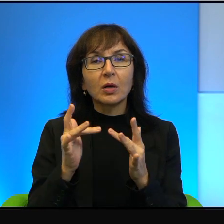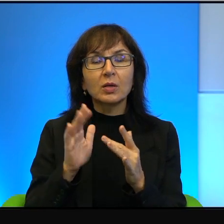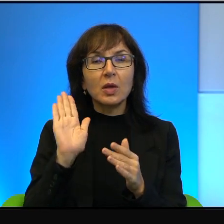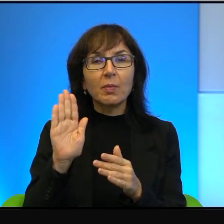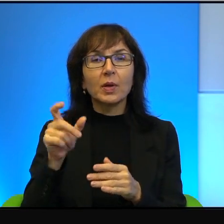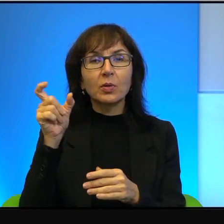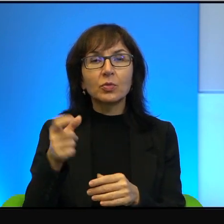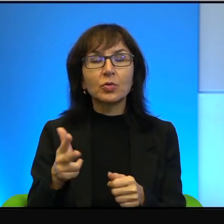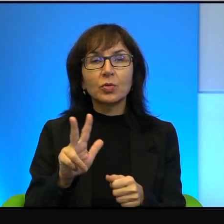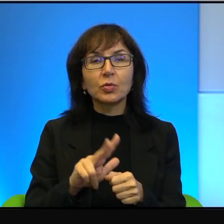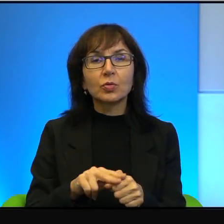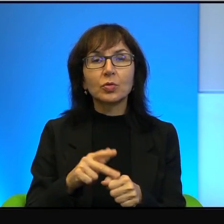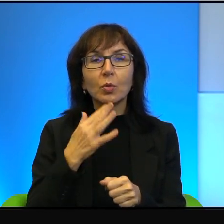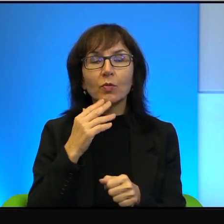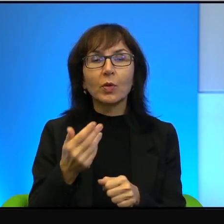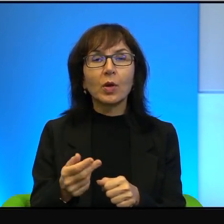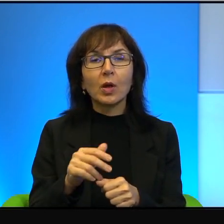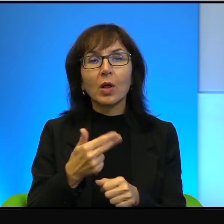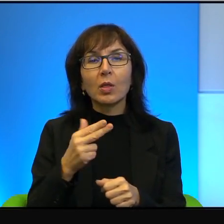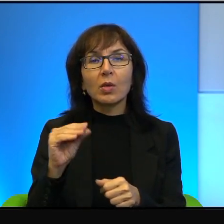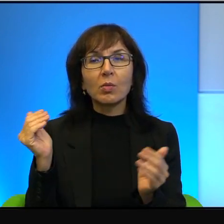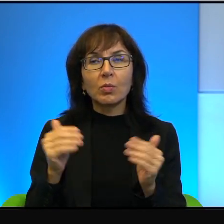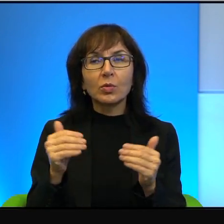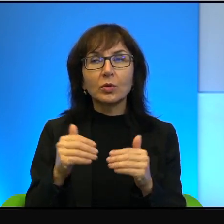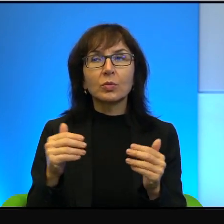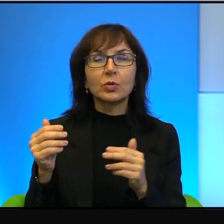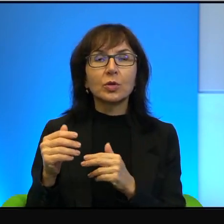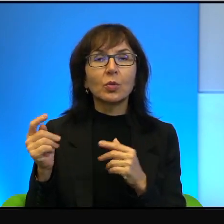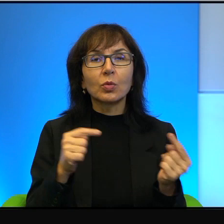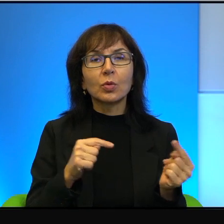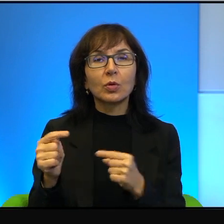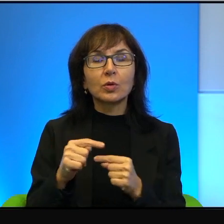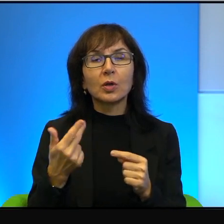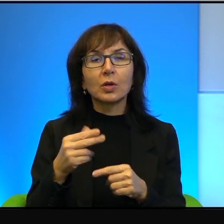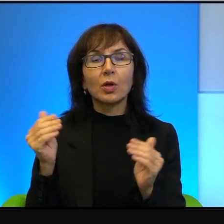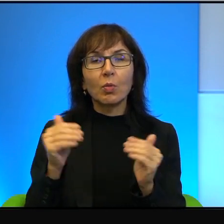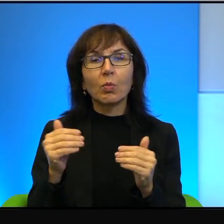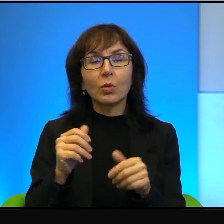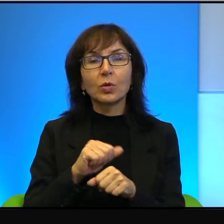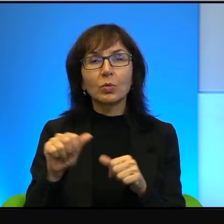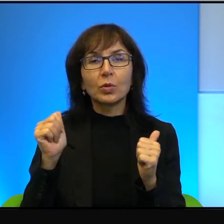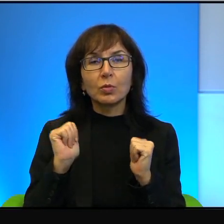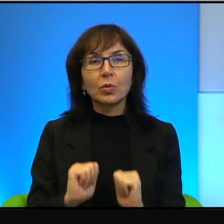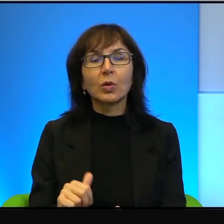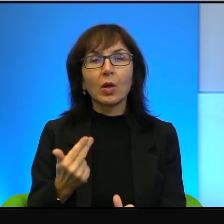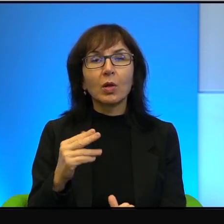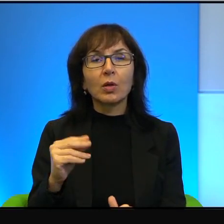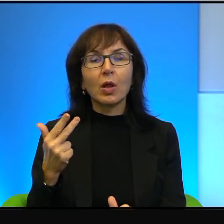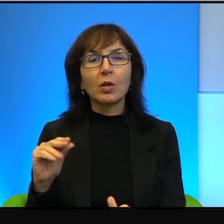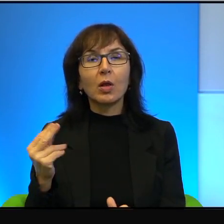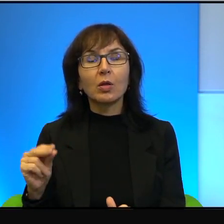że no nie możemy się dogadać, nie może być pokoju. Nie i nie i nie i nie, bo próbowano, próbowano, nic z tego nie weszło.